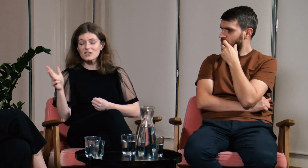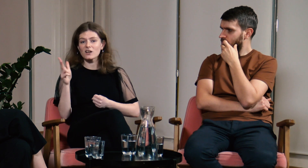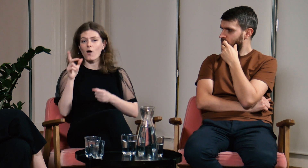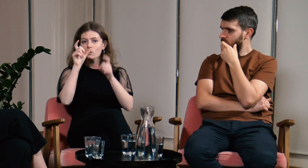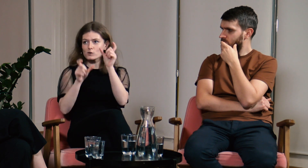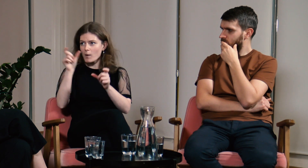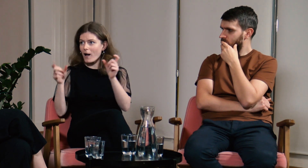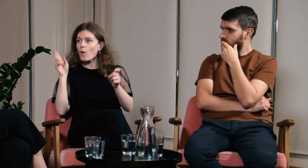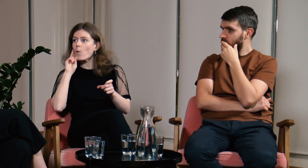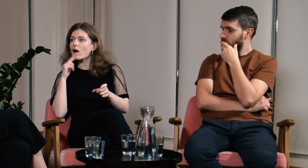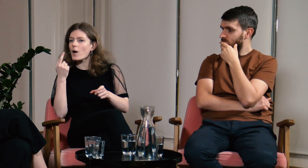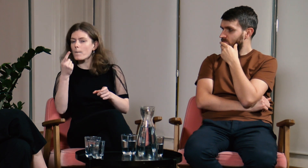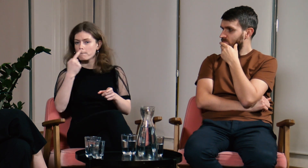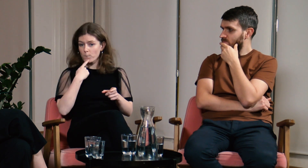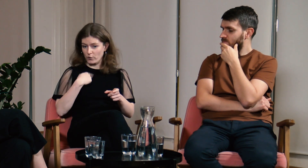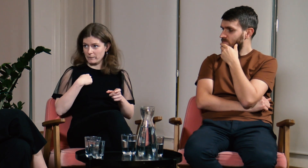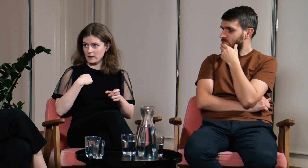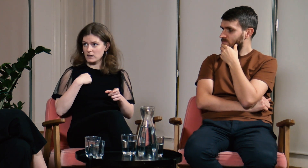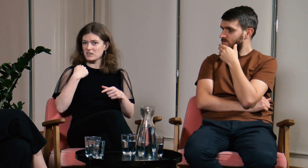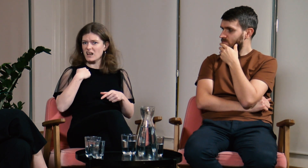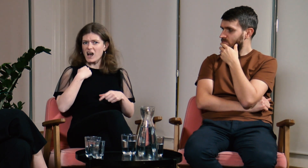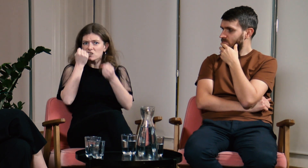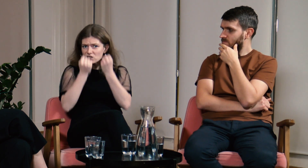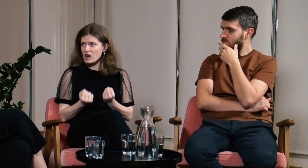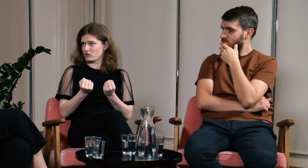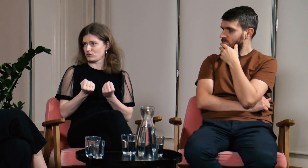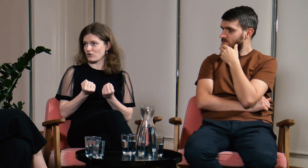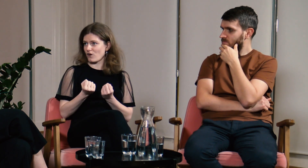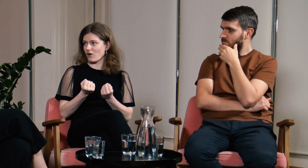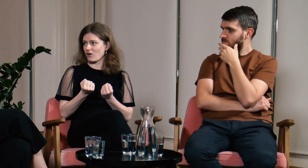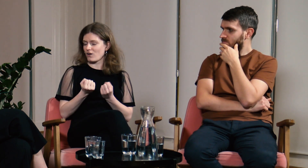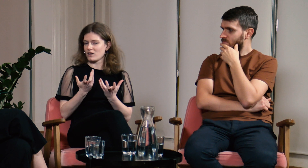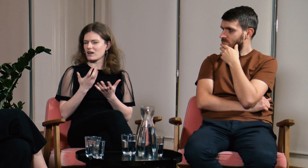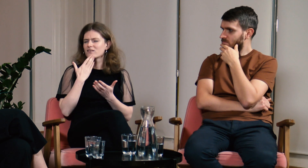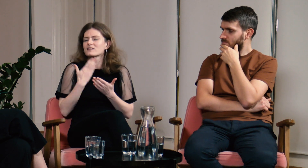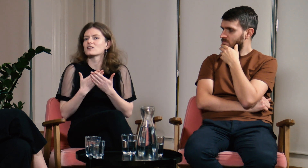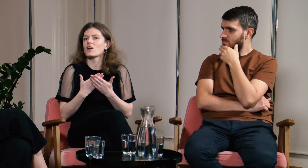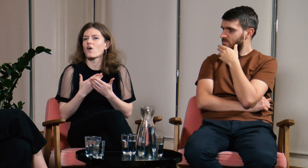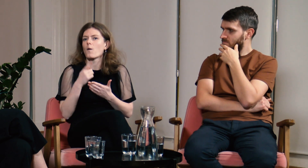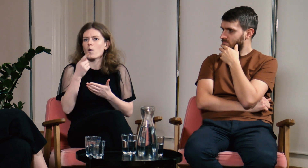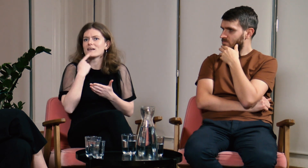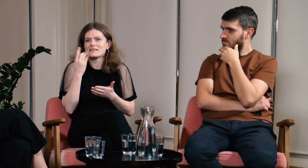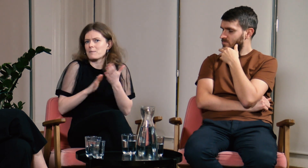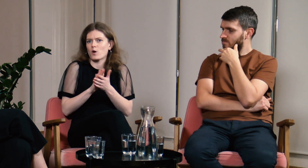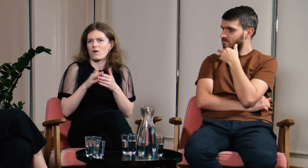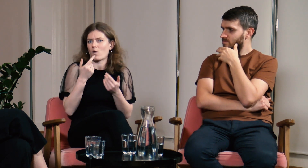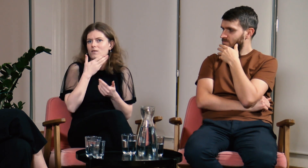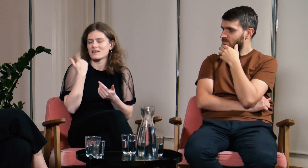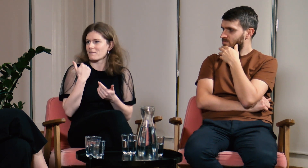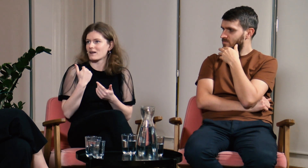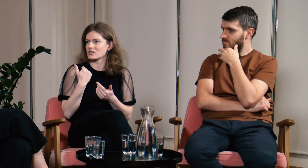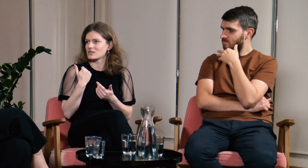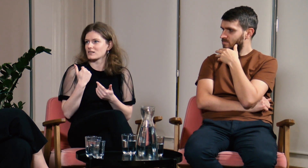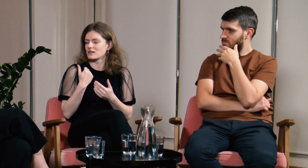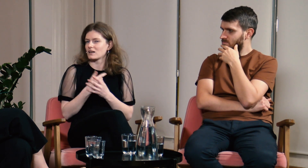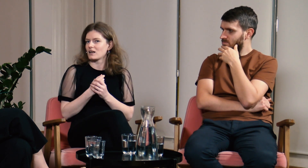Każda osoba g/Głucha, którą spotykałam, mówiła mi, że ja mam ciężej dlatego, że nie znam języka migowego.